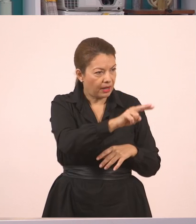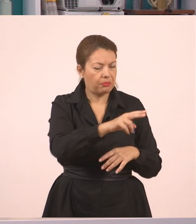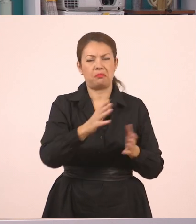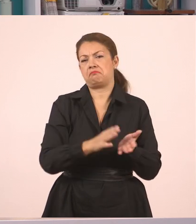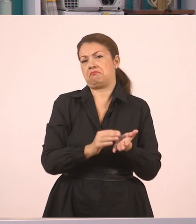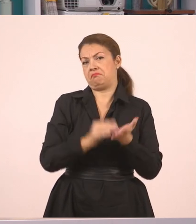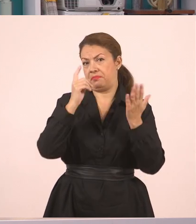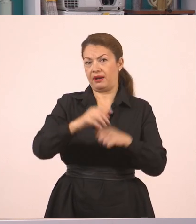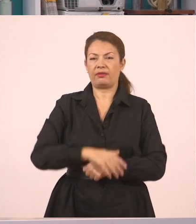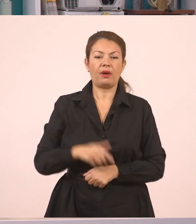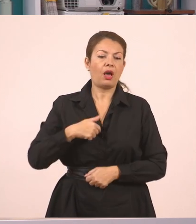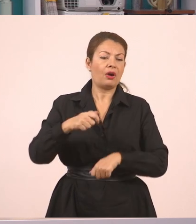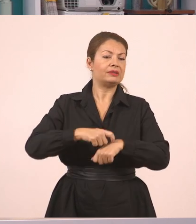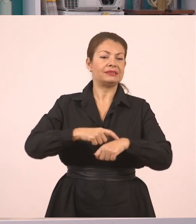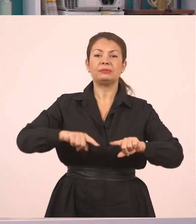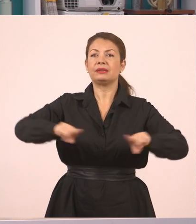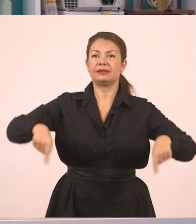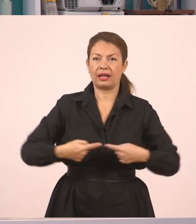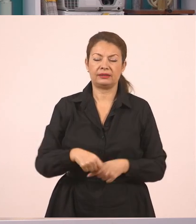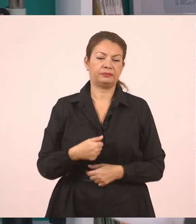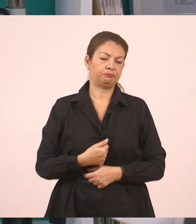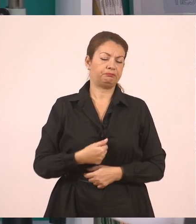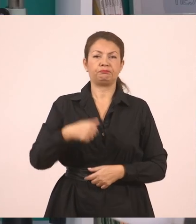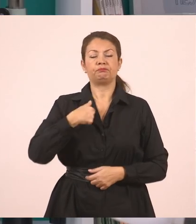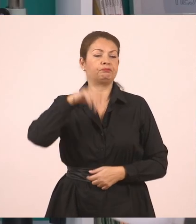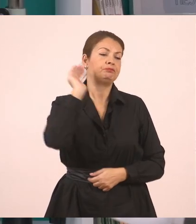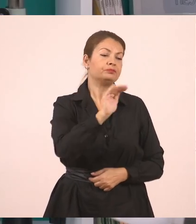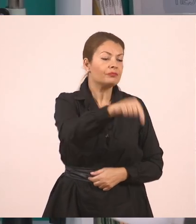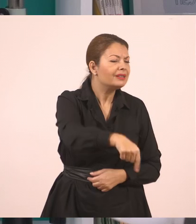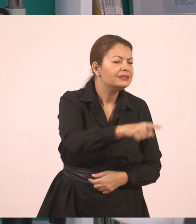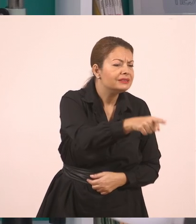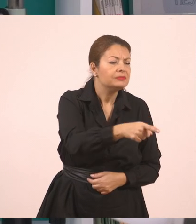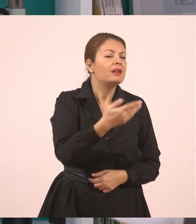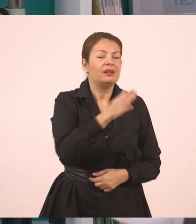Ρωτάω εγώ έναν μαθητή "Πες μου, Γιάννη, διάβασες σήμερα; Έκανες τα μαθήματά σου;".